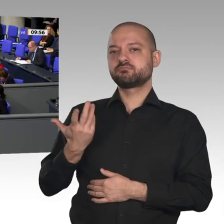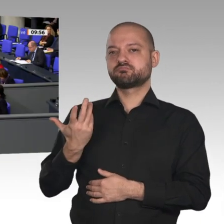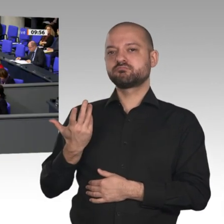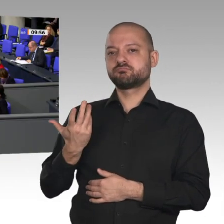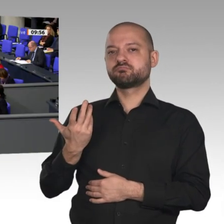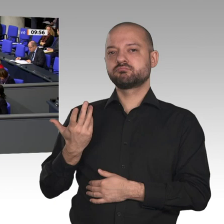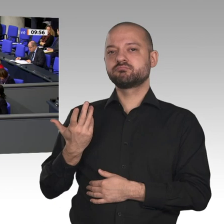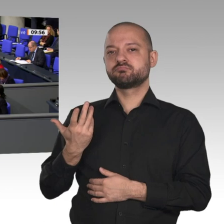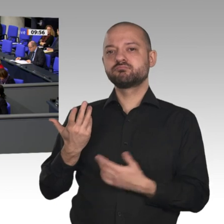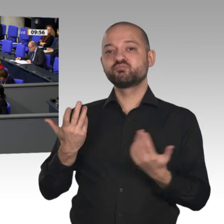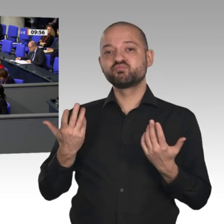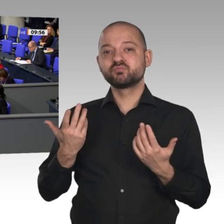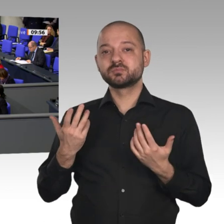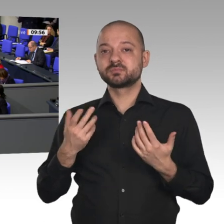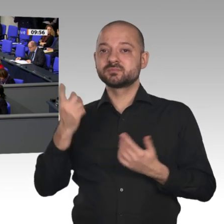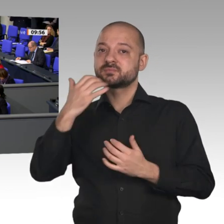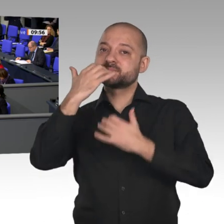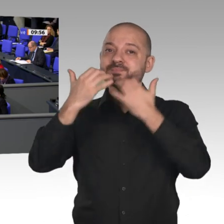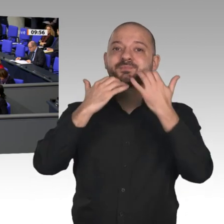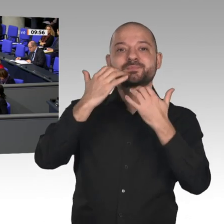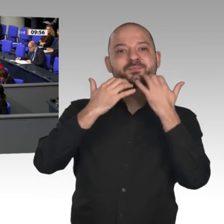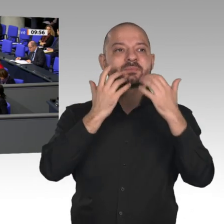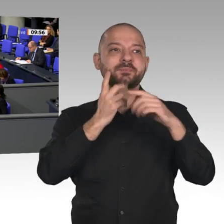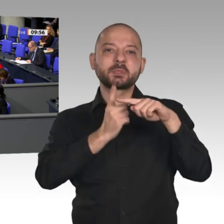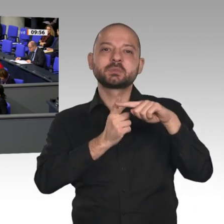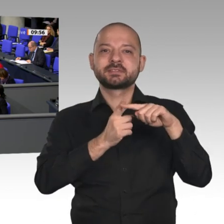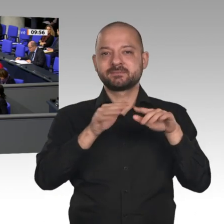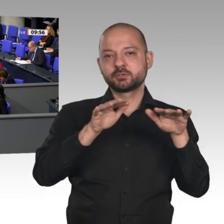von der Rezession reden, schaden unserem Land. Das entspricht nicht meinem Selbstverständnis